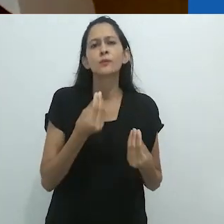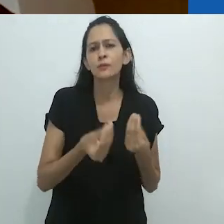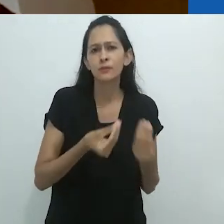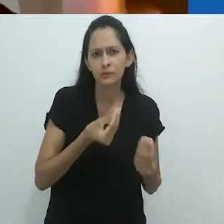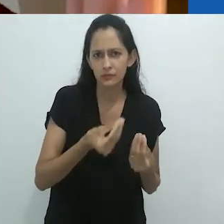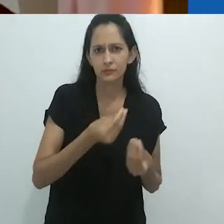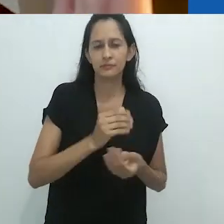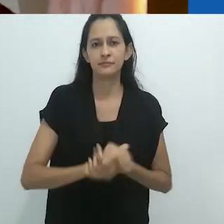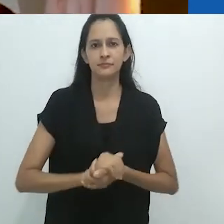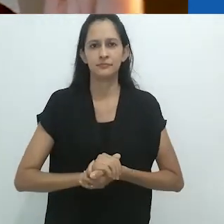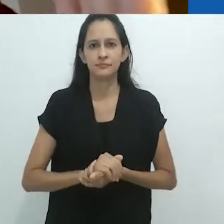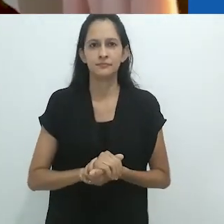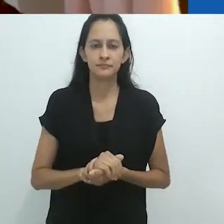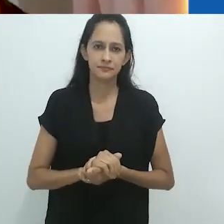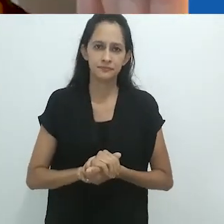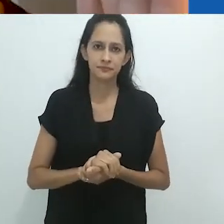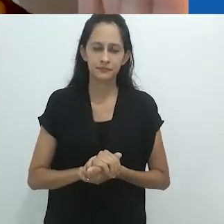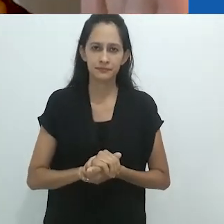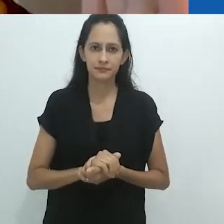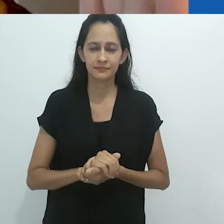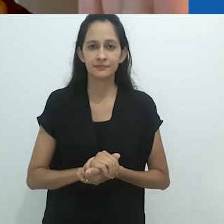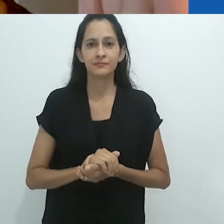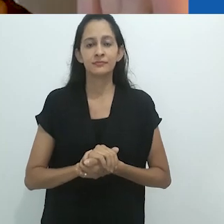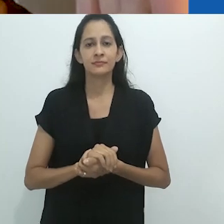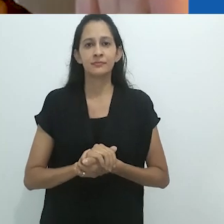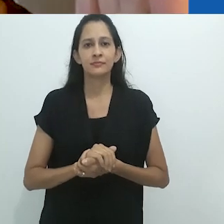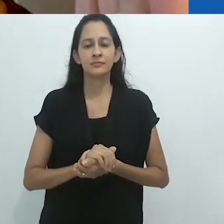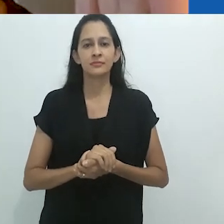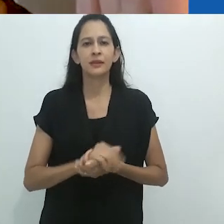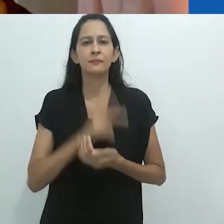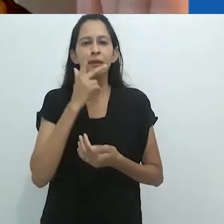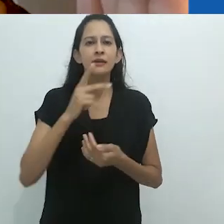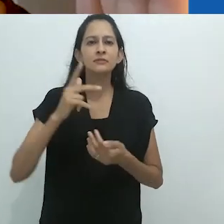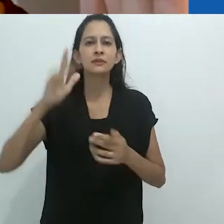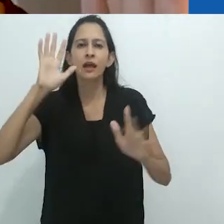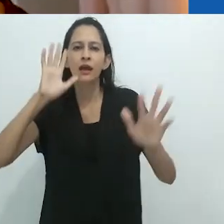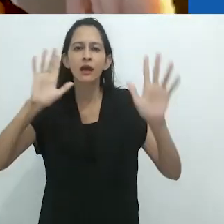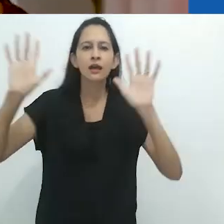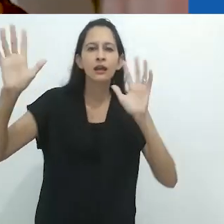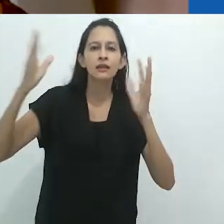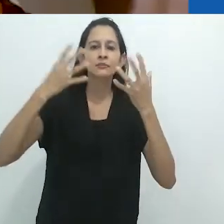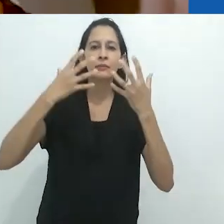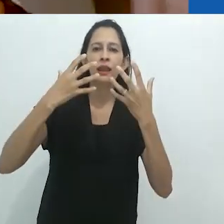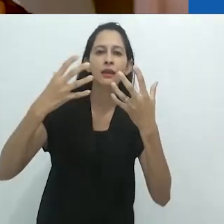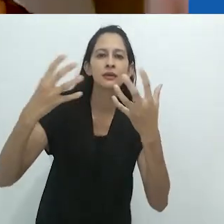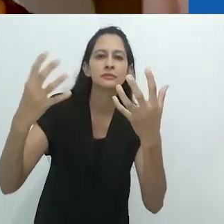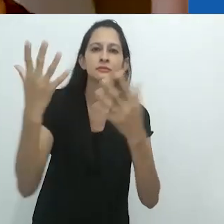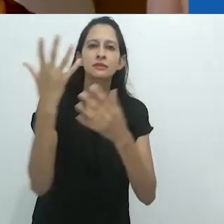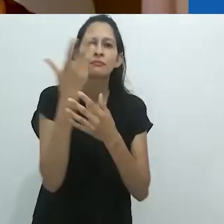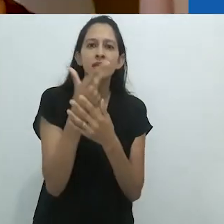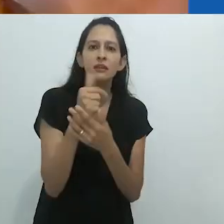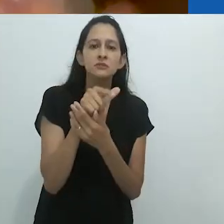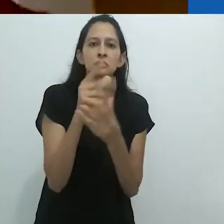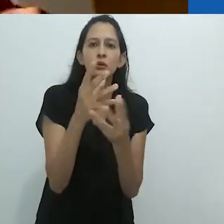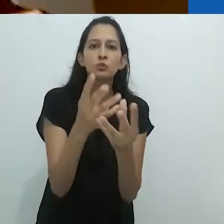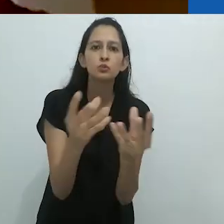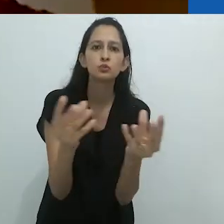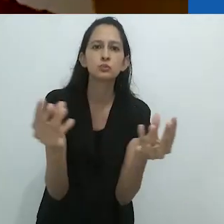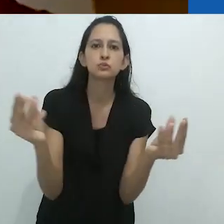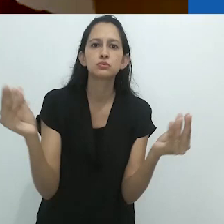o que chamamos de desencantamento do mundo desapareceu e,